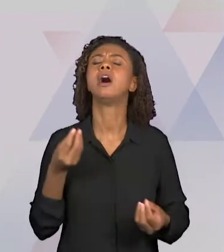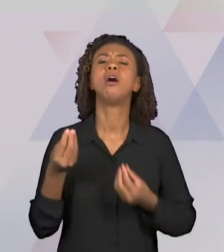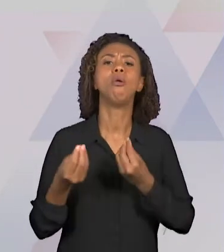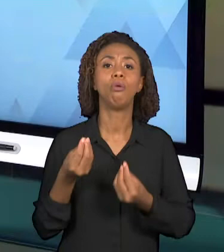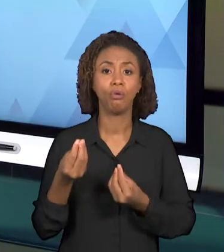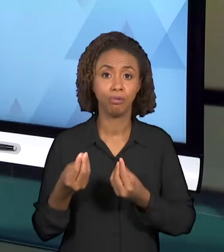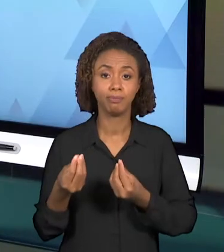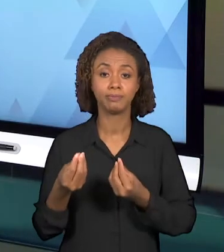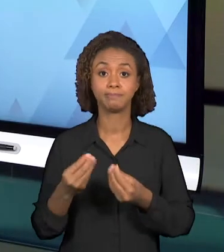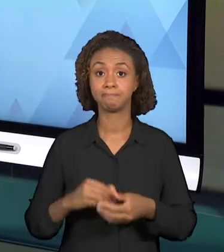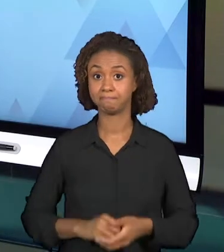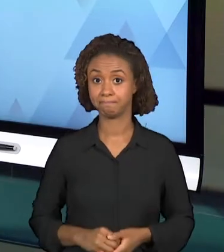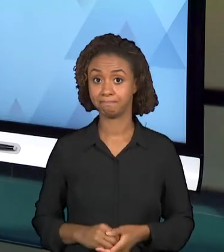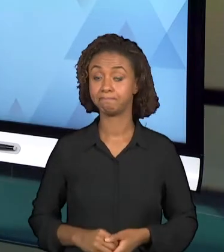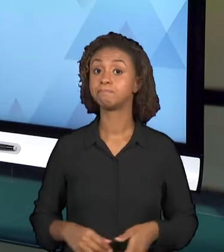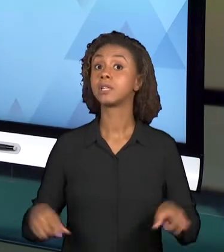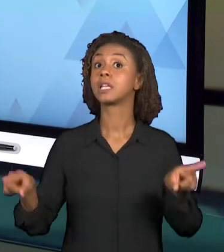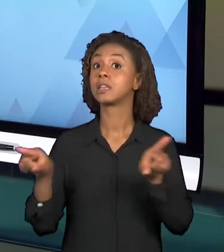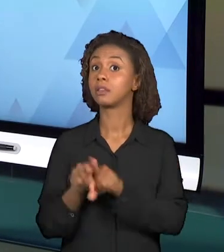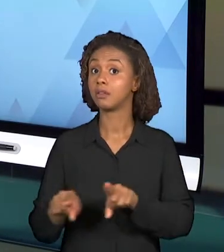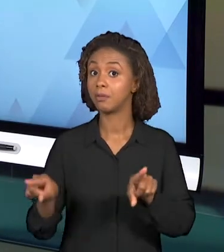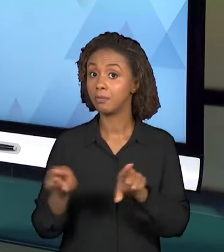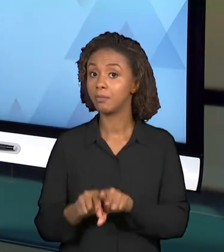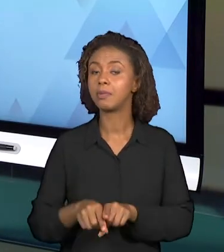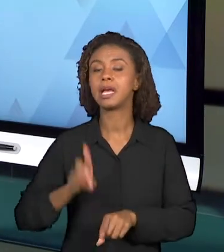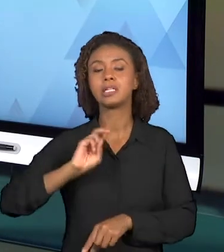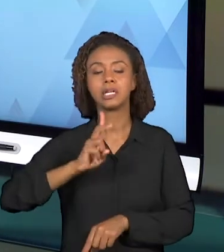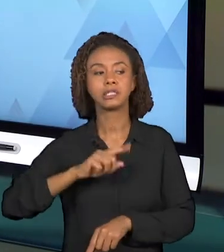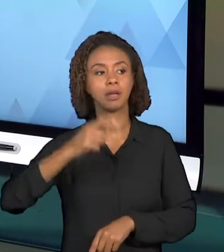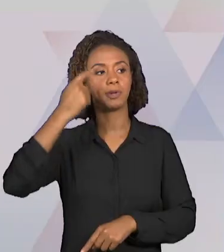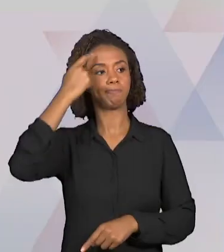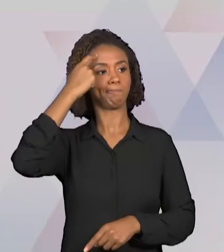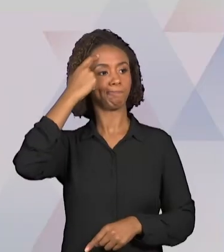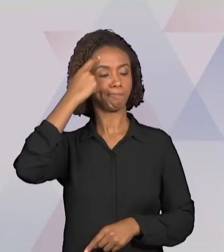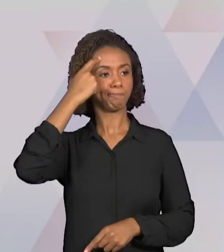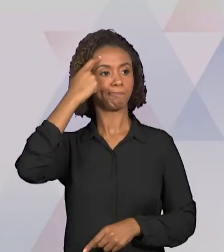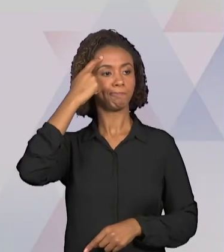REFLEXÕES A RESPEITO DE COMO ESSA APRENDIZAGEM